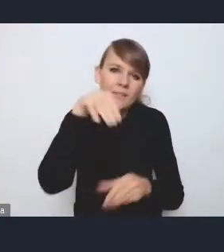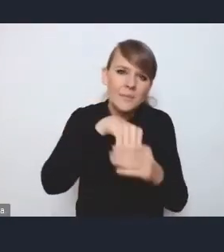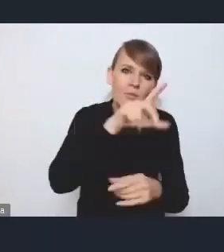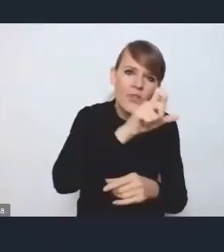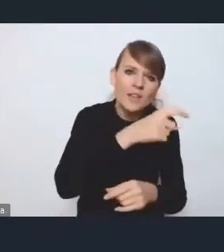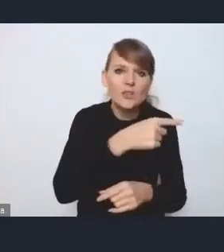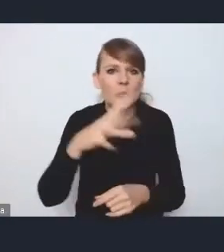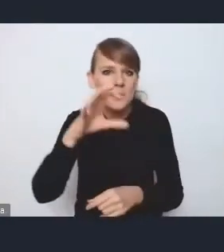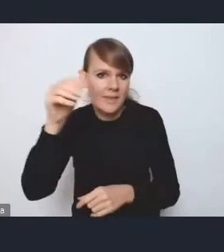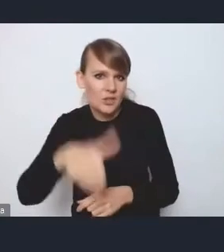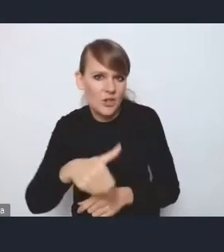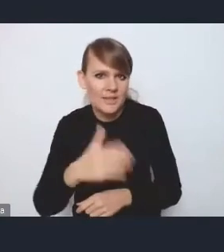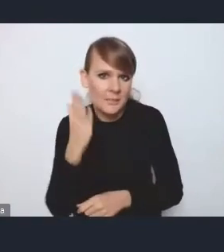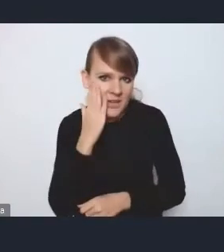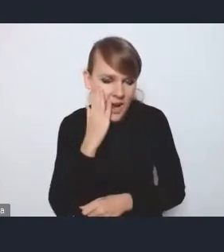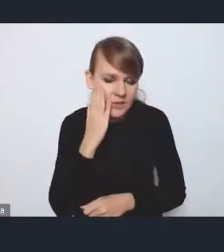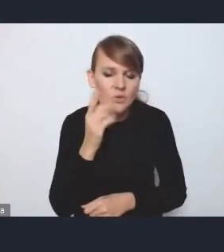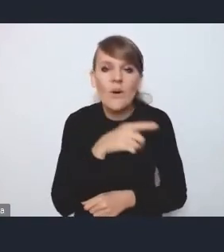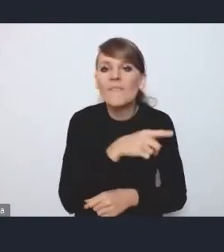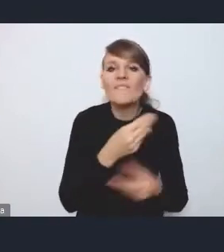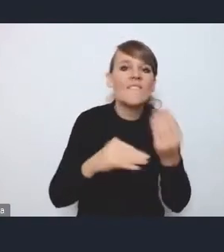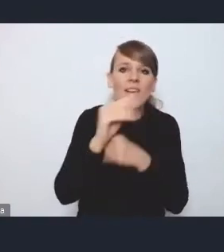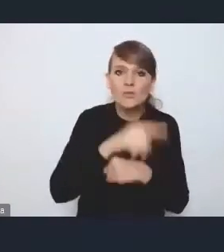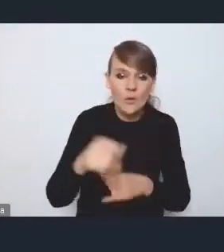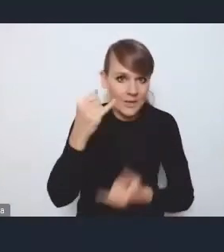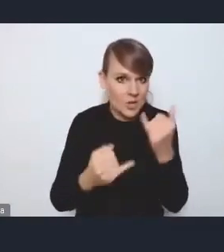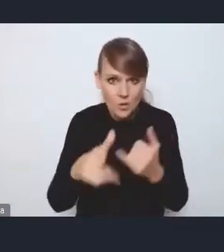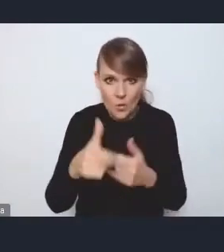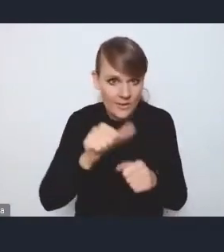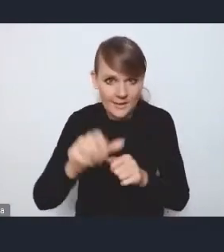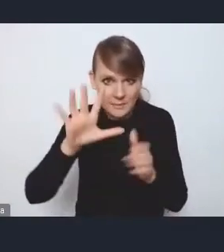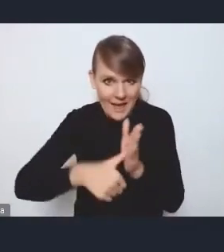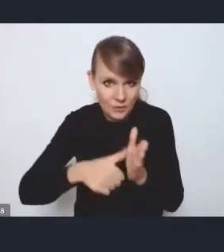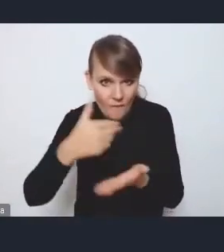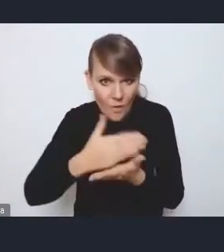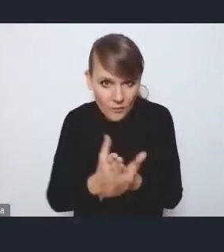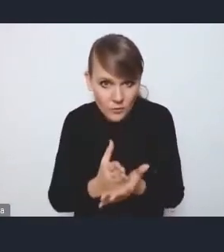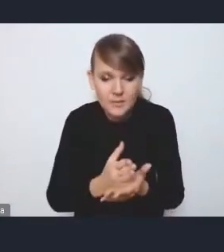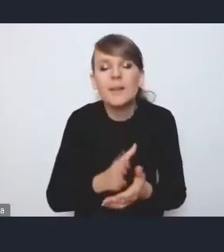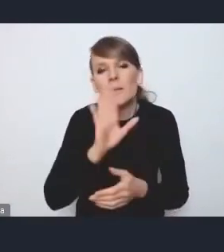w większości, zwłaszcza, jeśli nie są to miasta wojewódzkie, są dotknięte wieloma problemami takimi właśnie,